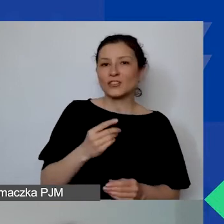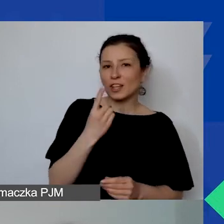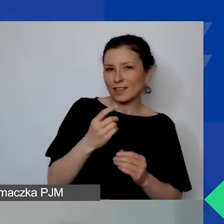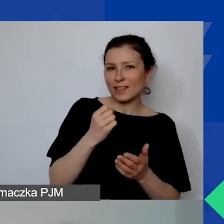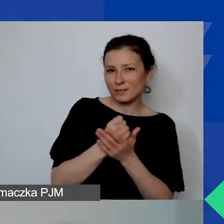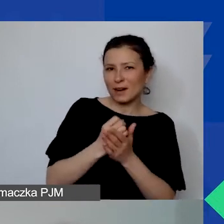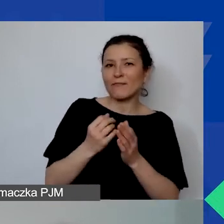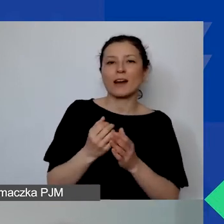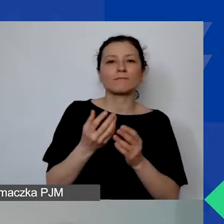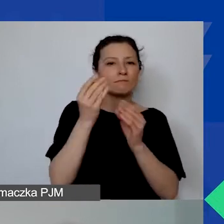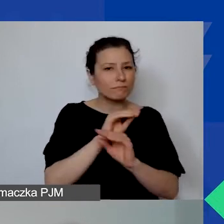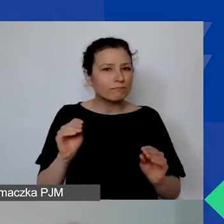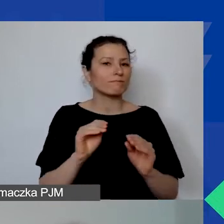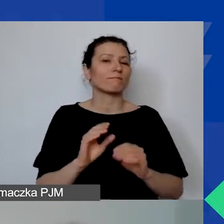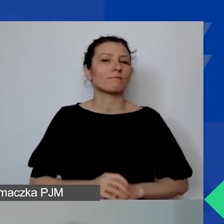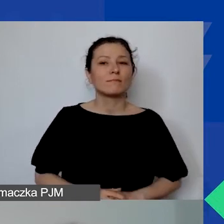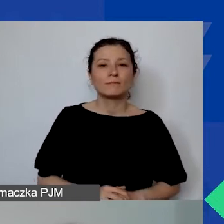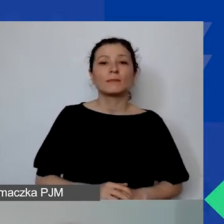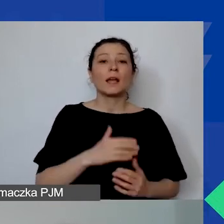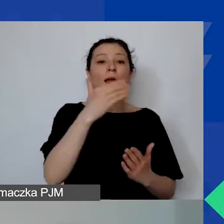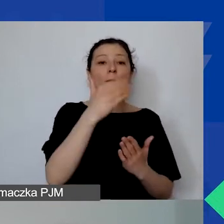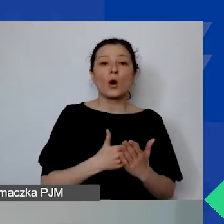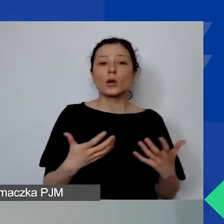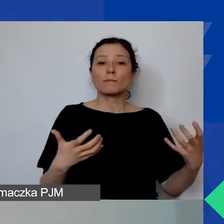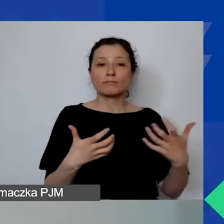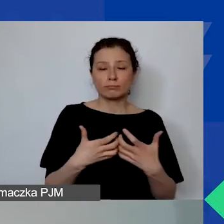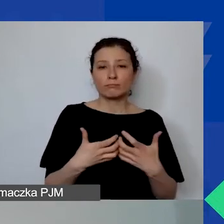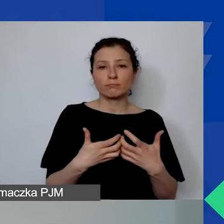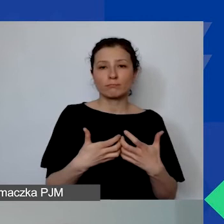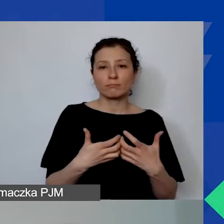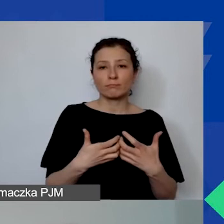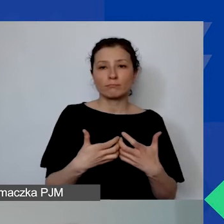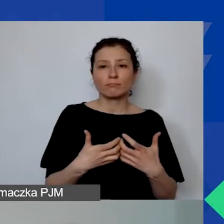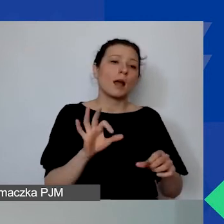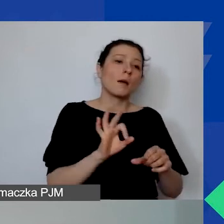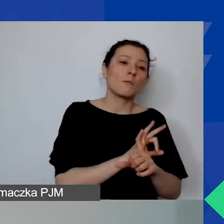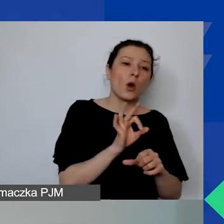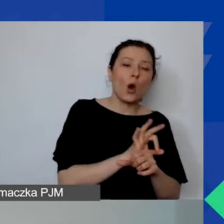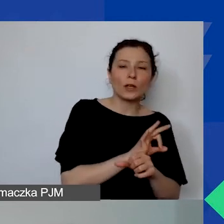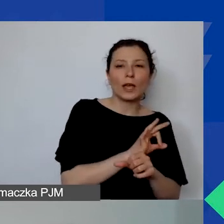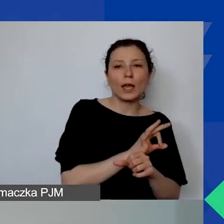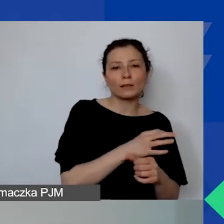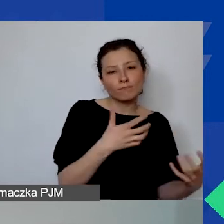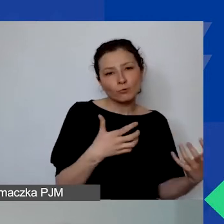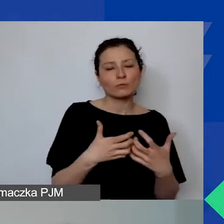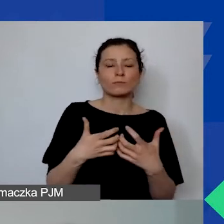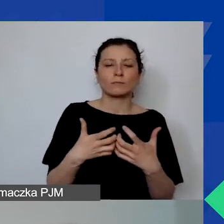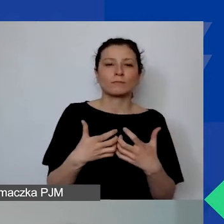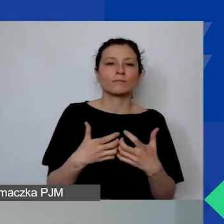W projekcie towarzyszącym Programowi Aktywni Obywatele - Fundusz Regionalny,